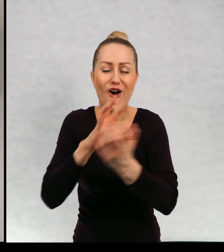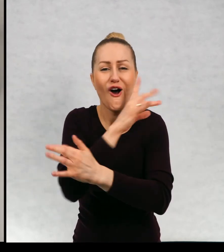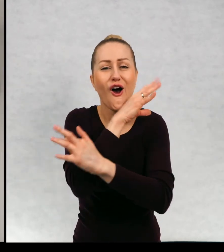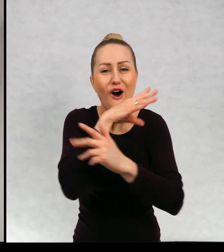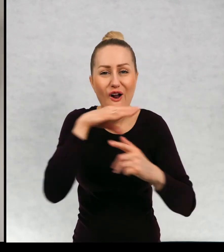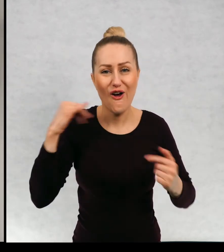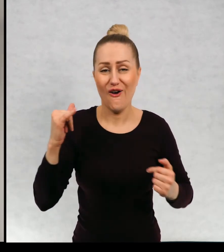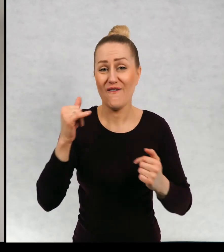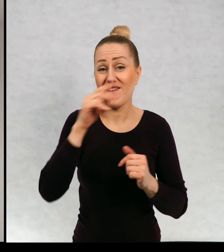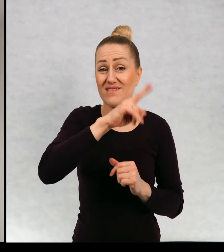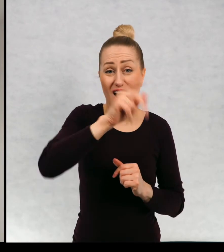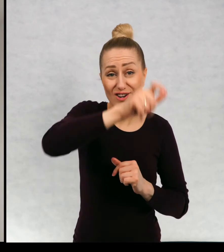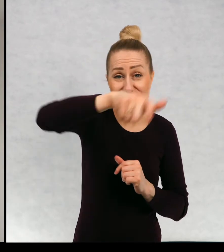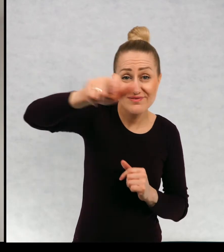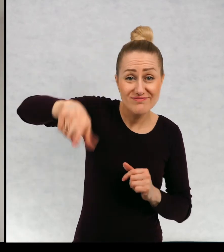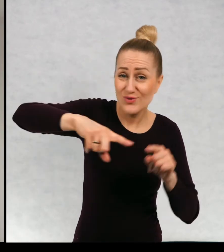że każdy z nas jest inny